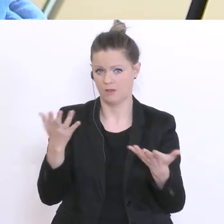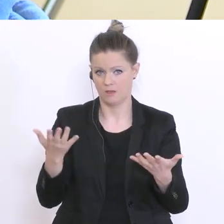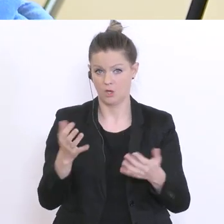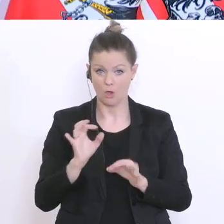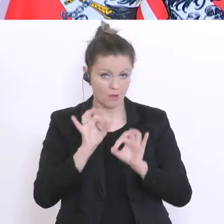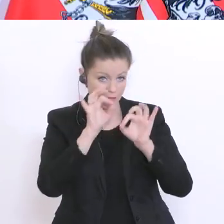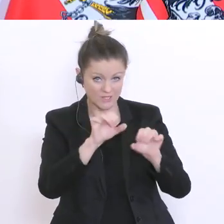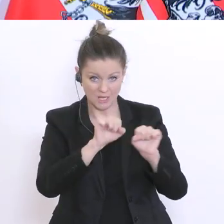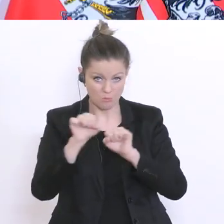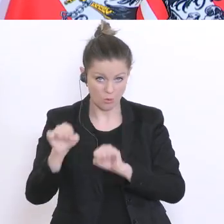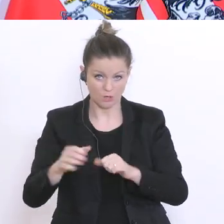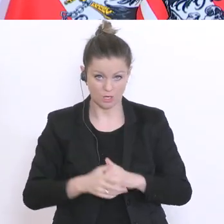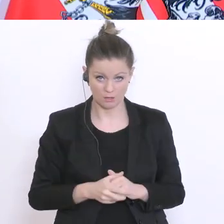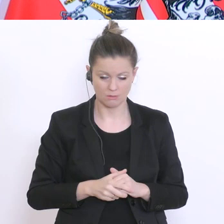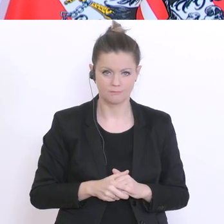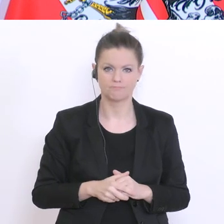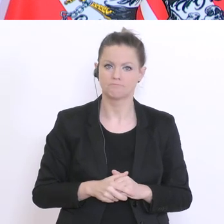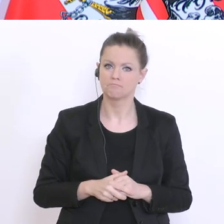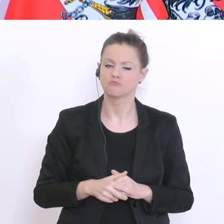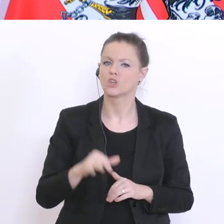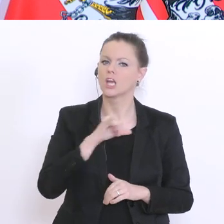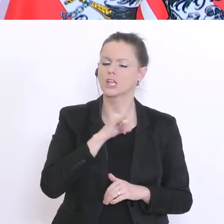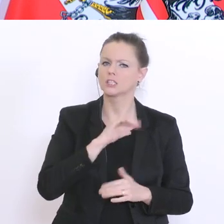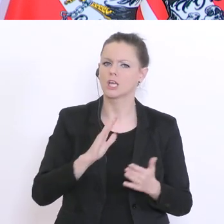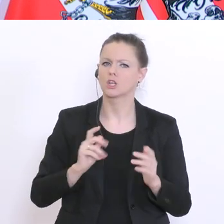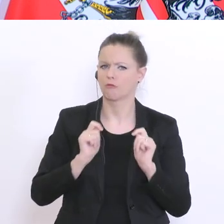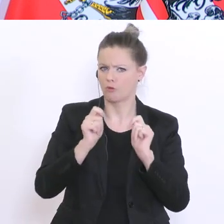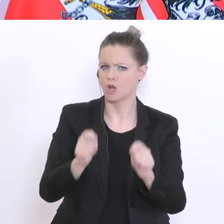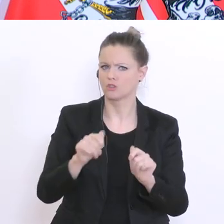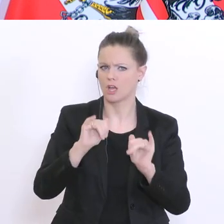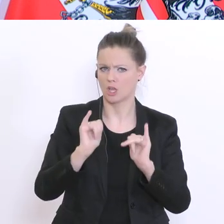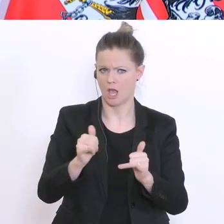Das ist ein interessanter Vorschlag, der uns aber in der derzeitigen Situation gar nicht